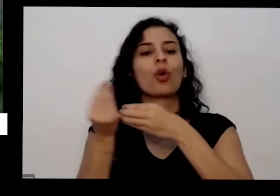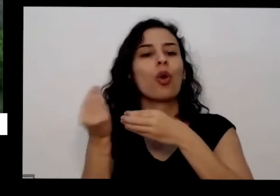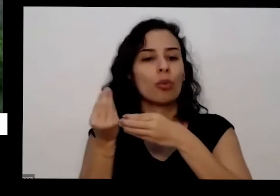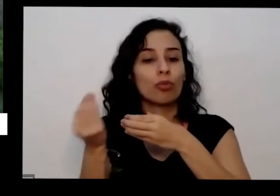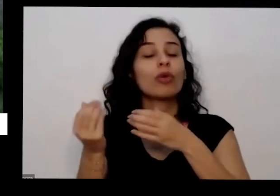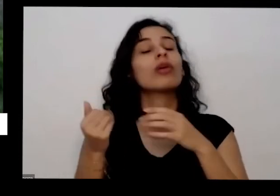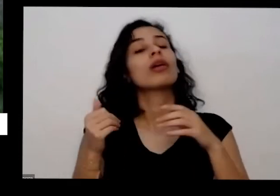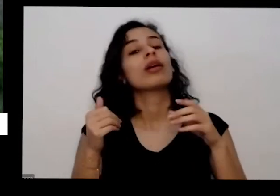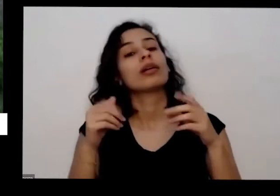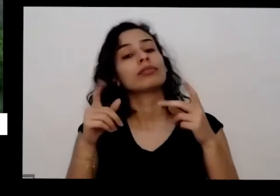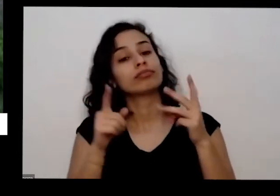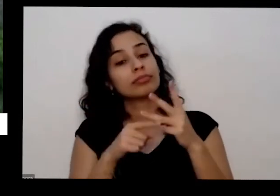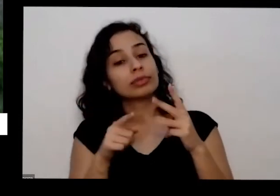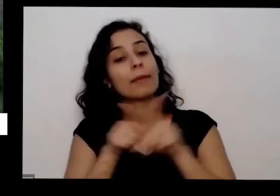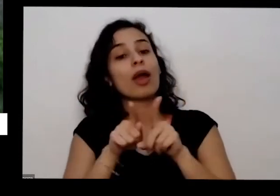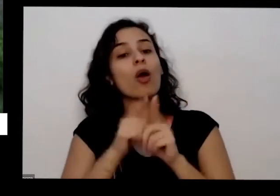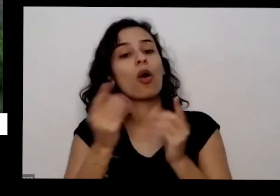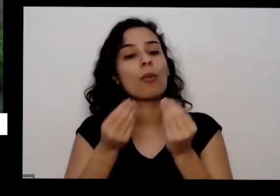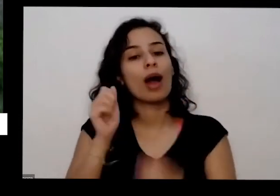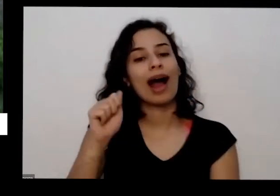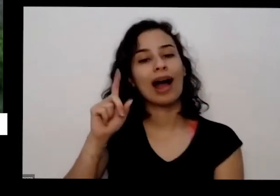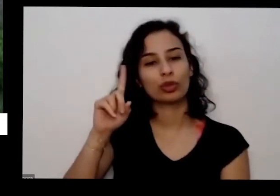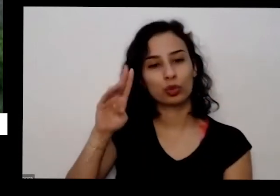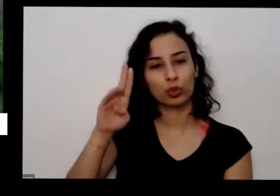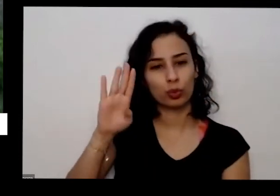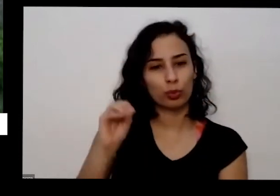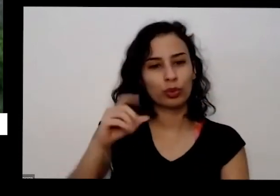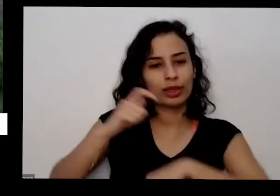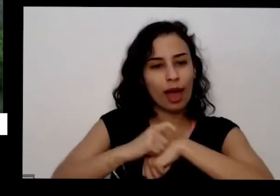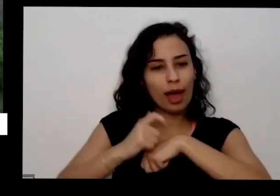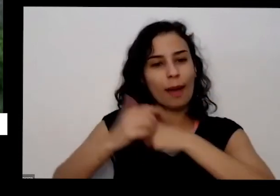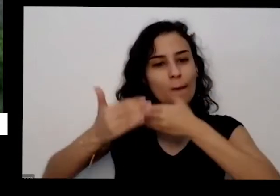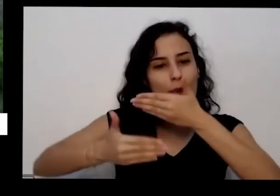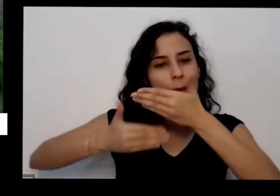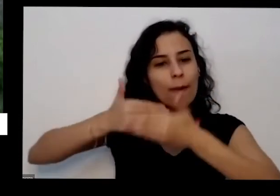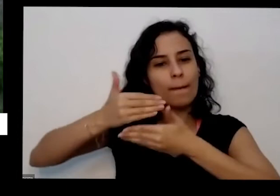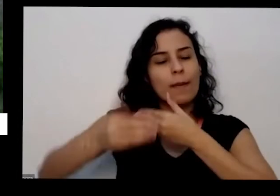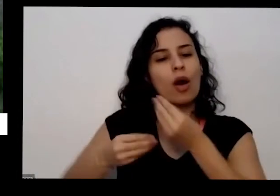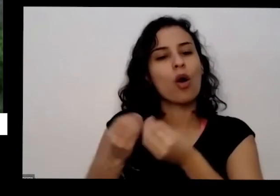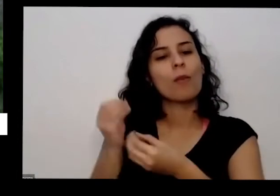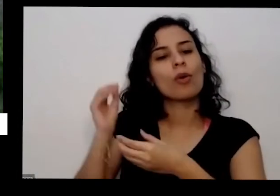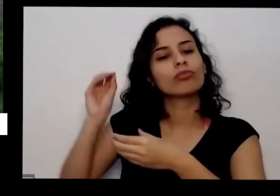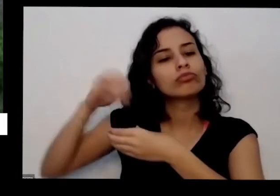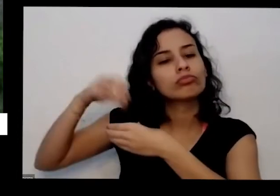tempo quanto tempo isso você até já ele falou pouco né E para ervas alimentares e medicinais